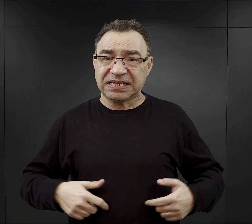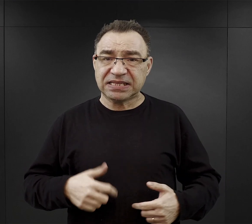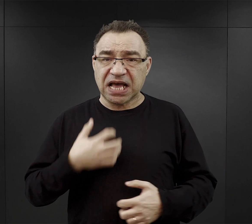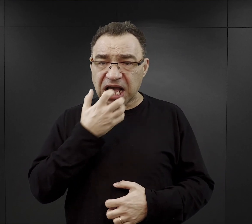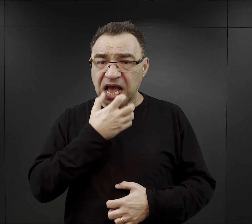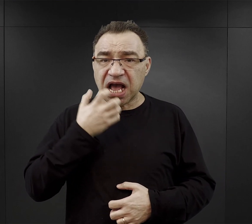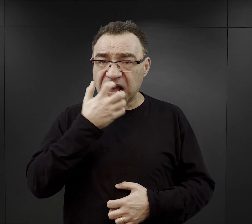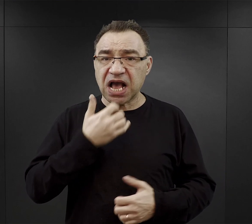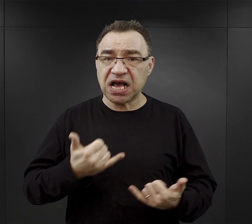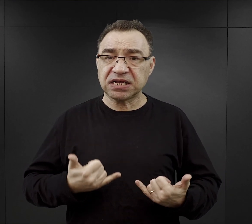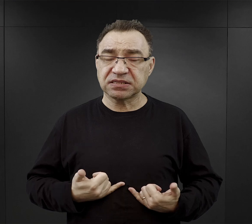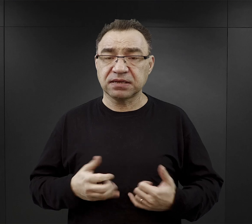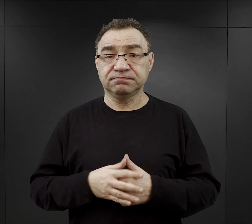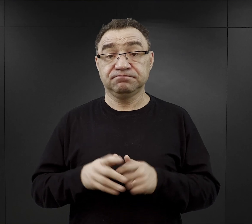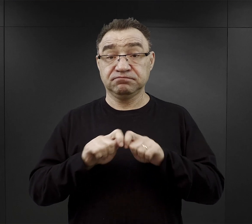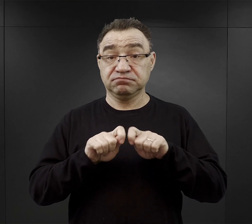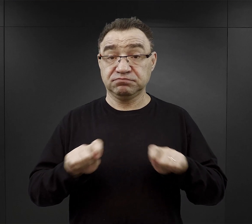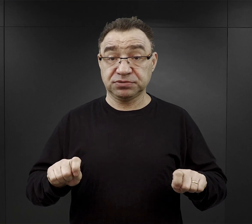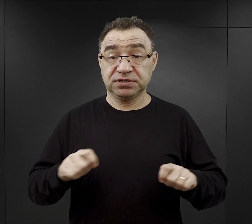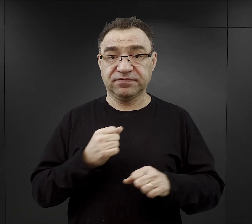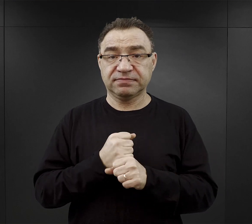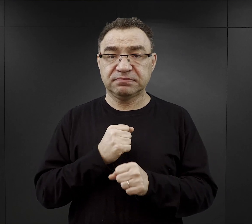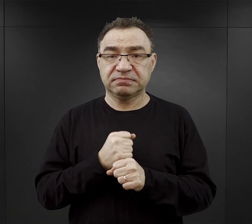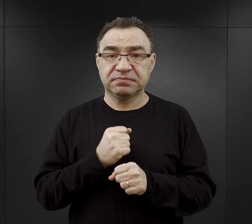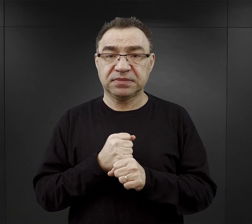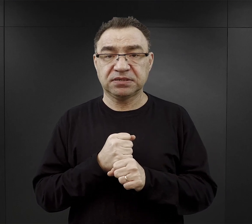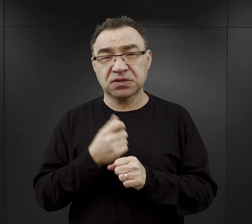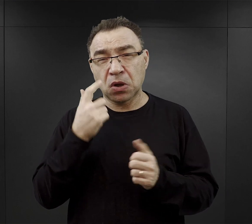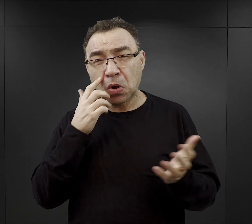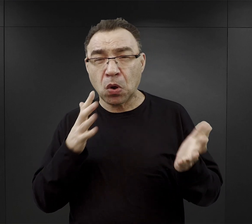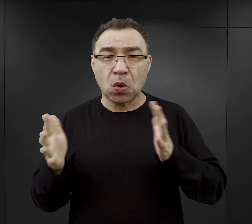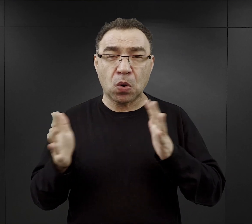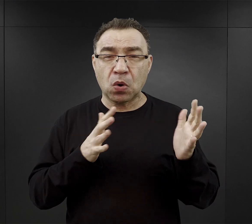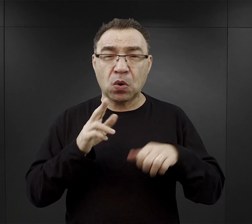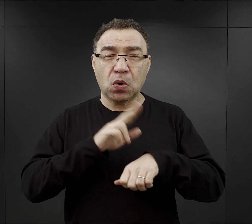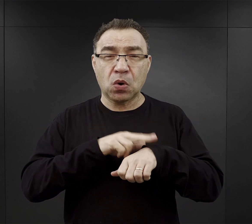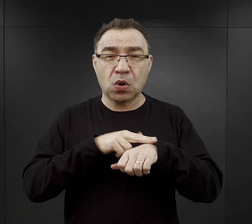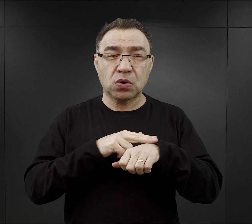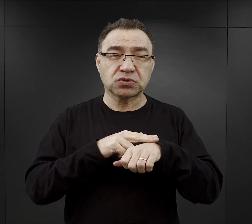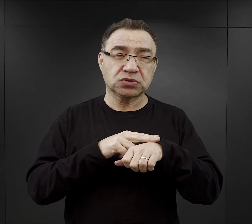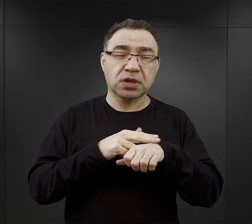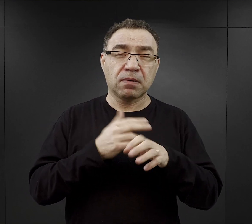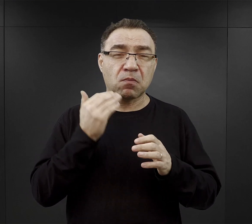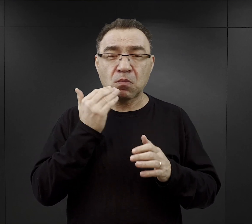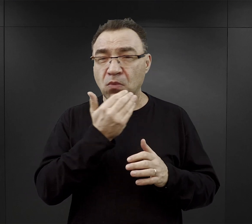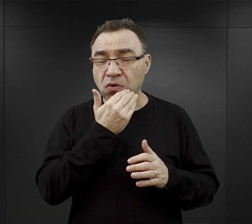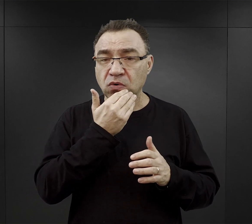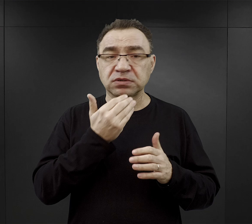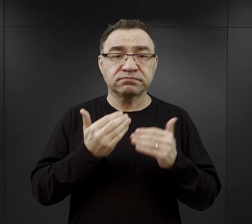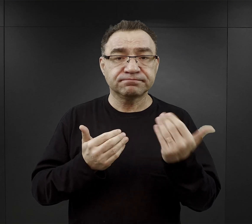W czasie przerwy w pracy, gdzieś w okolicach godzin południowych więźniom wydawano tak zwany „obiad”.